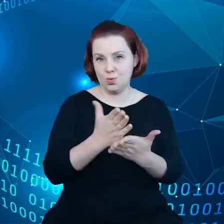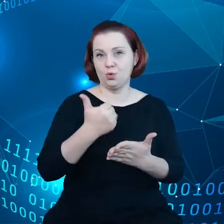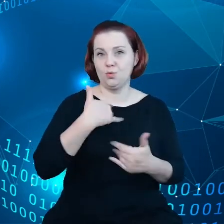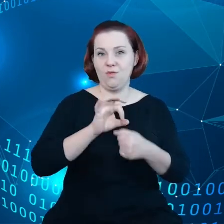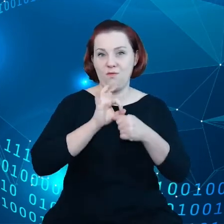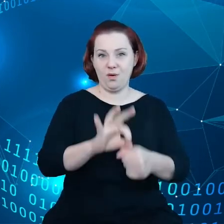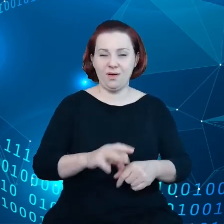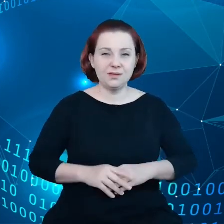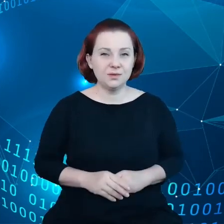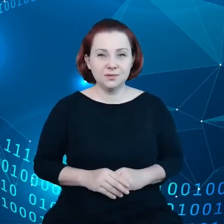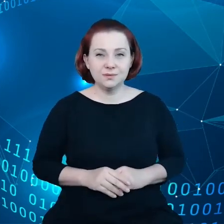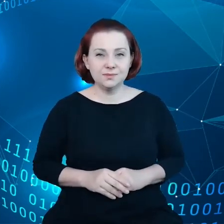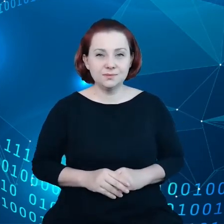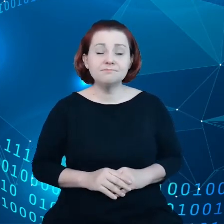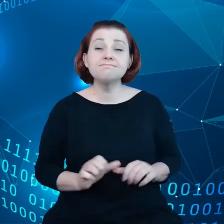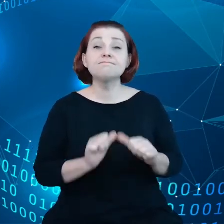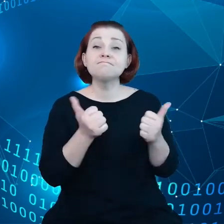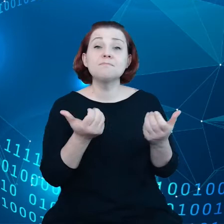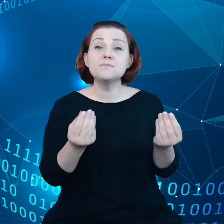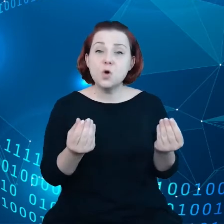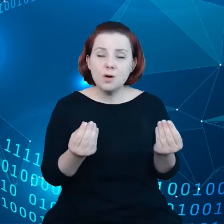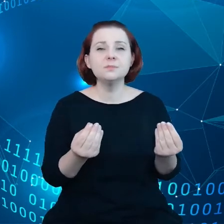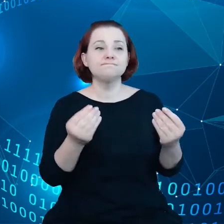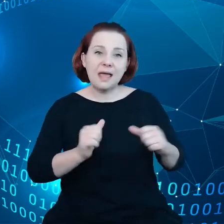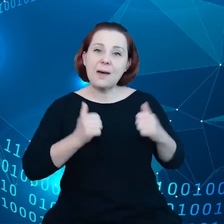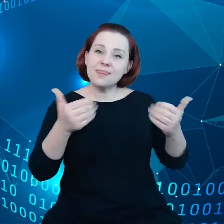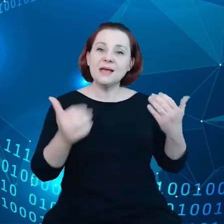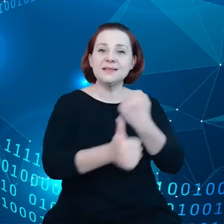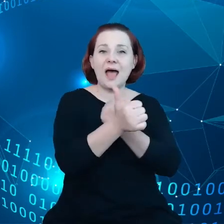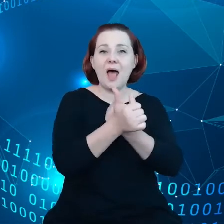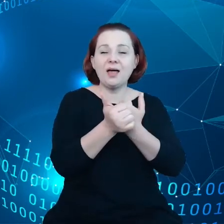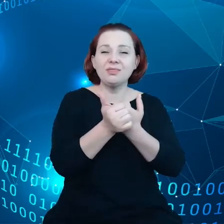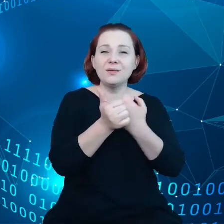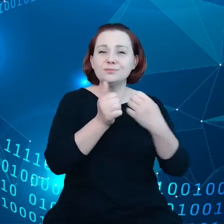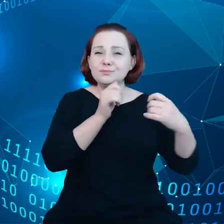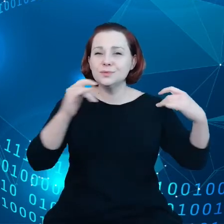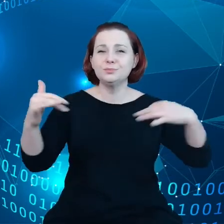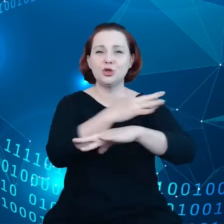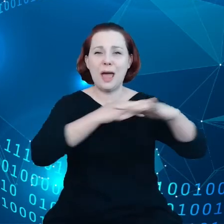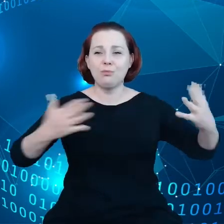żeby umożliwić swobodny przepływ danych na terytorium Unii Europejskiej